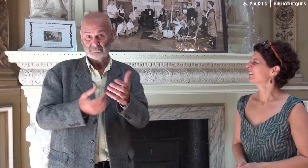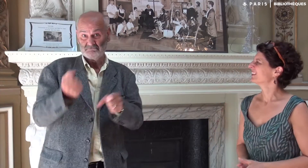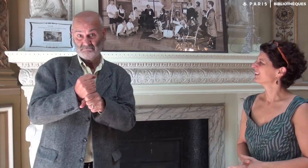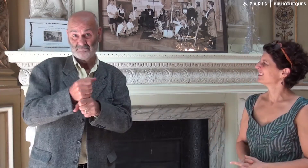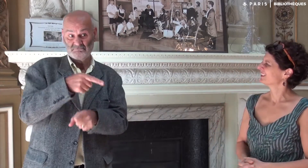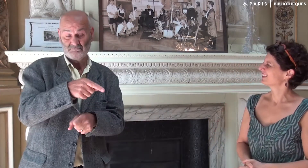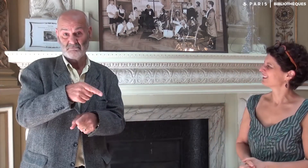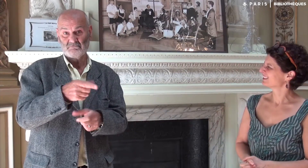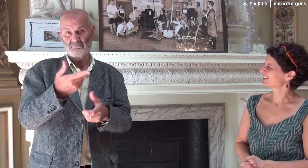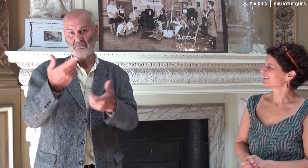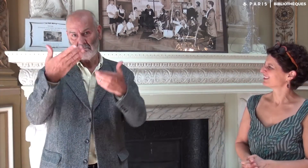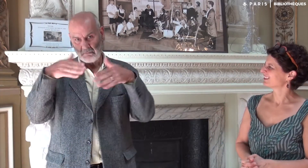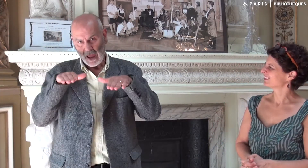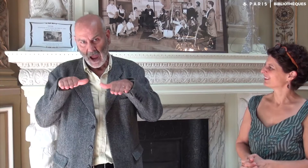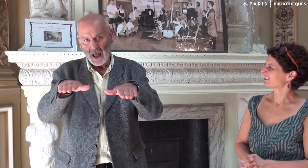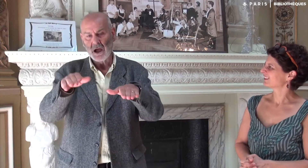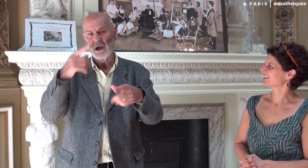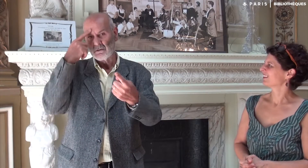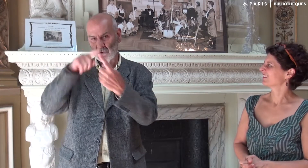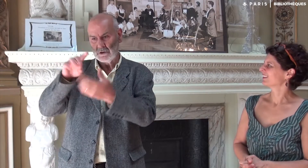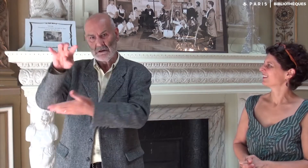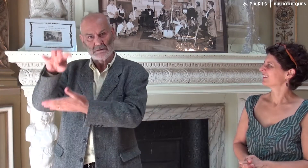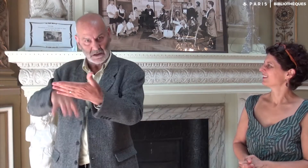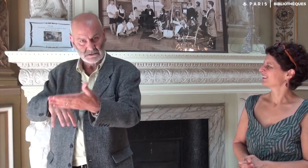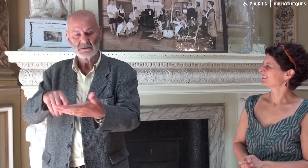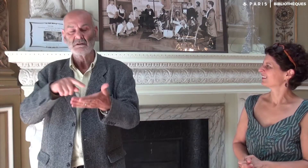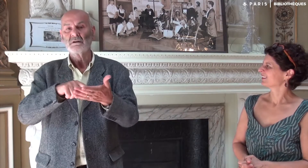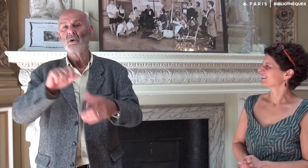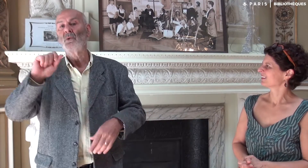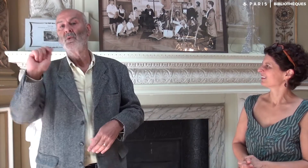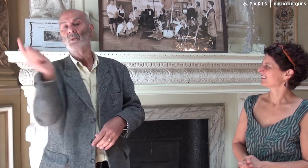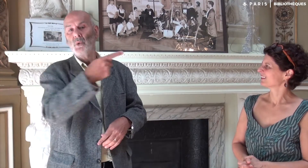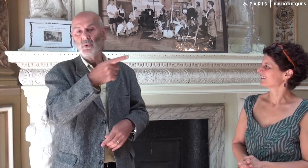On les a créés en parallèle du texte pour permettre aux personnes